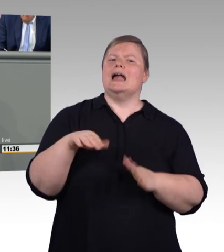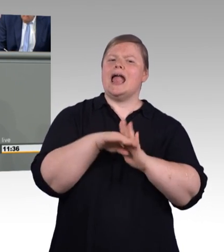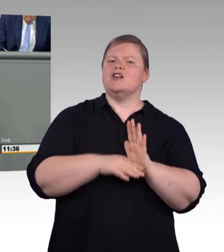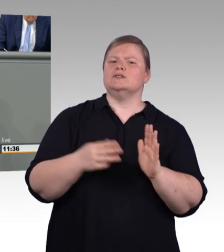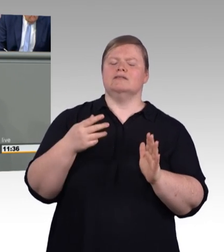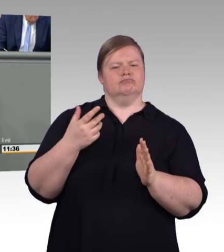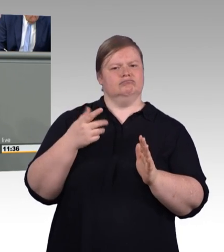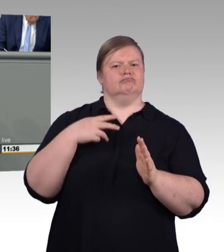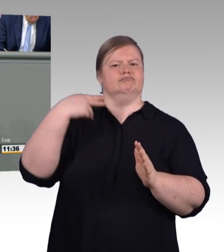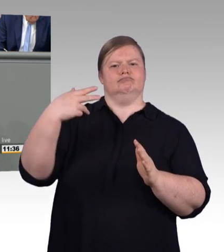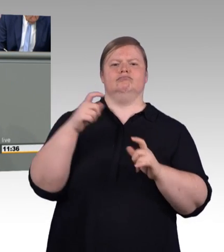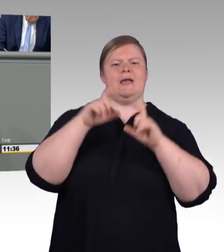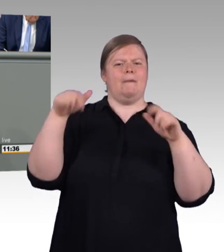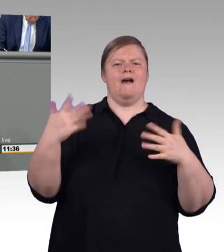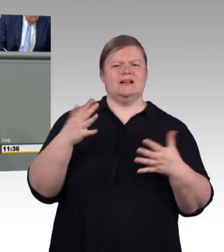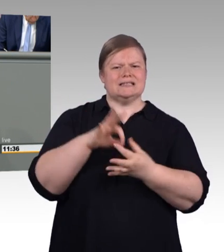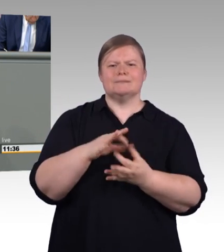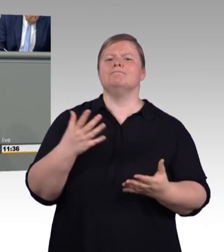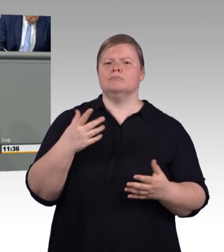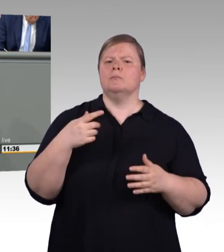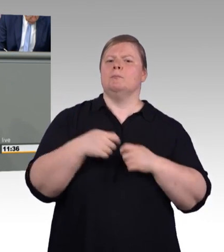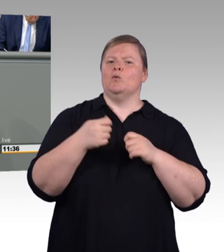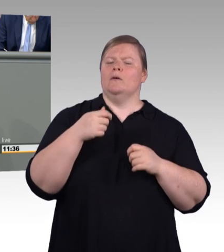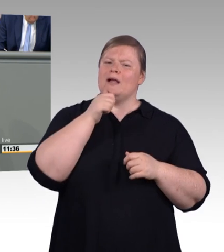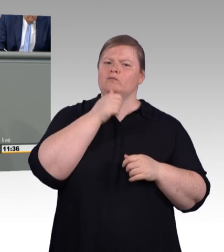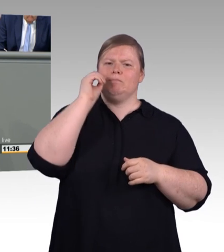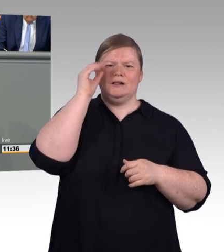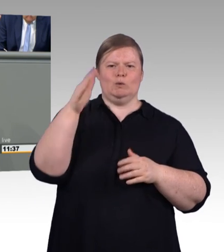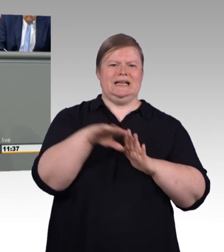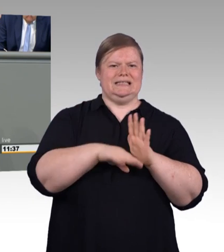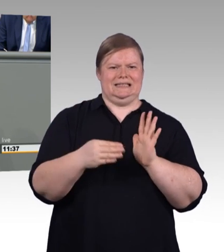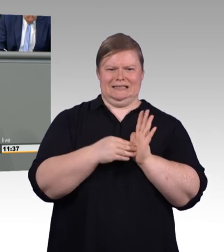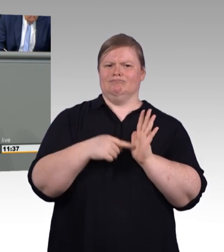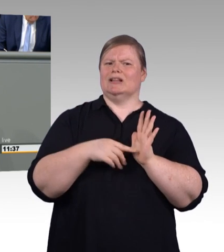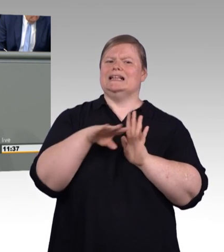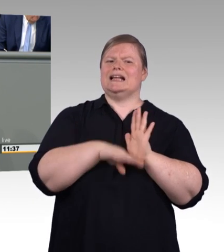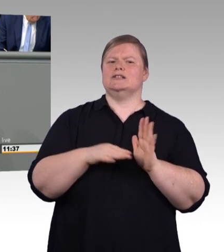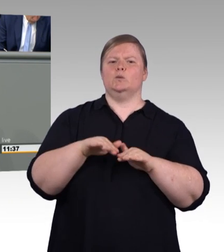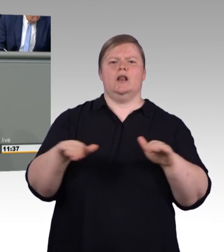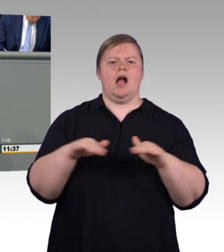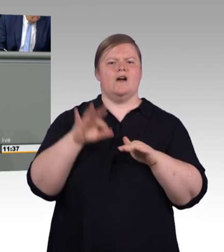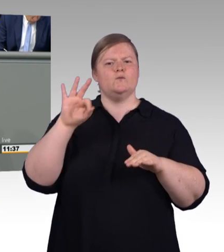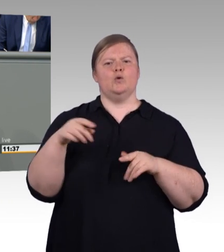Jeder Eingriff aber in dieses bewährte System, meine Damen und Herren, muss wohlüberlegt und gut begründet sein.